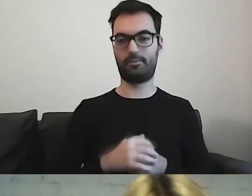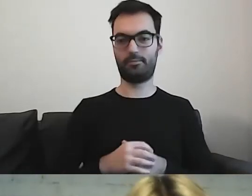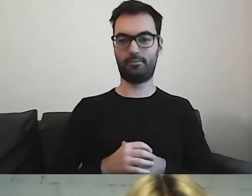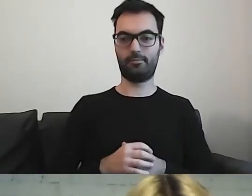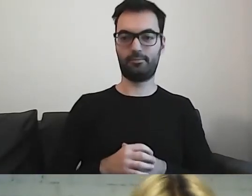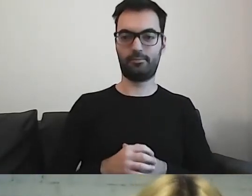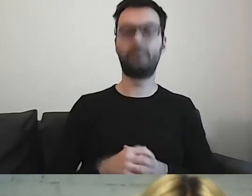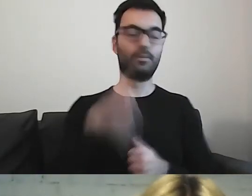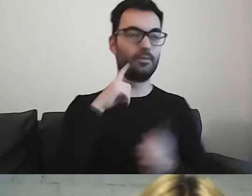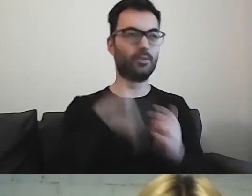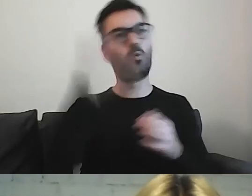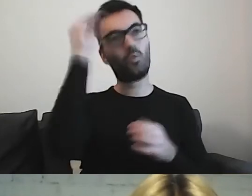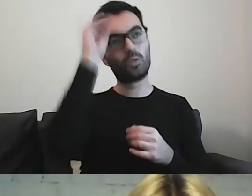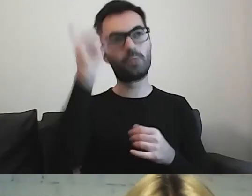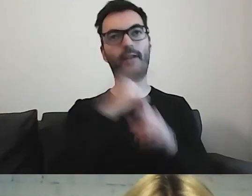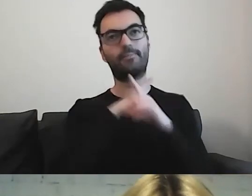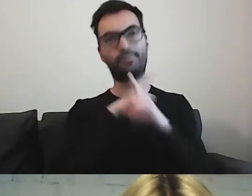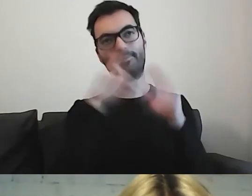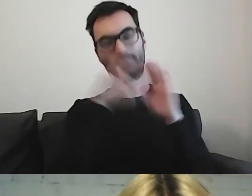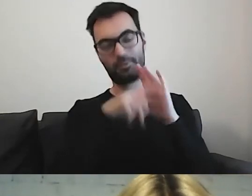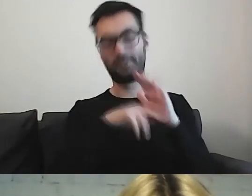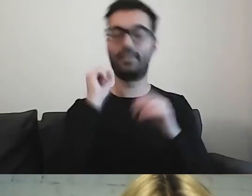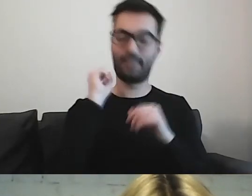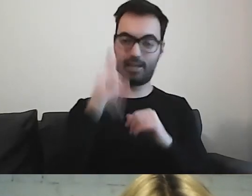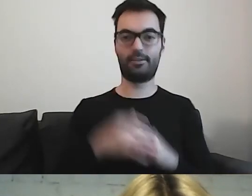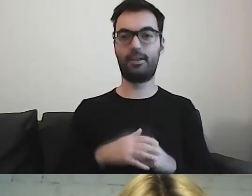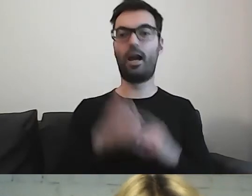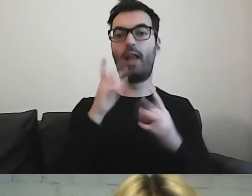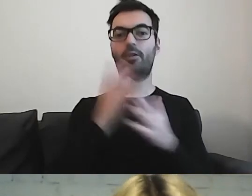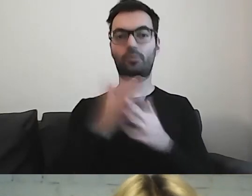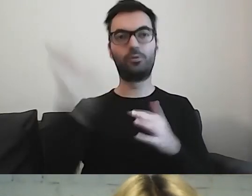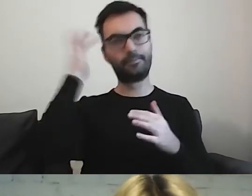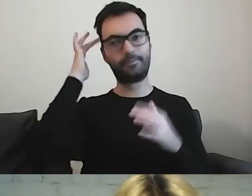Tak. Uczymy się przestrzegać, ale już gdzieś to zawisło.